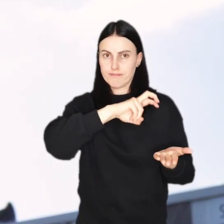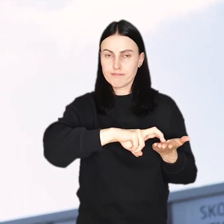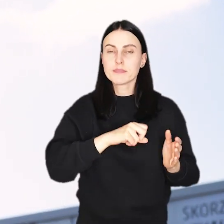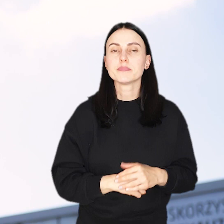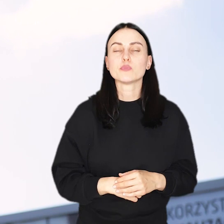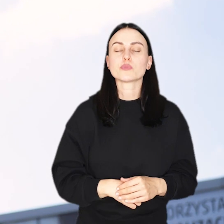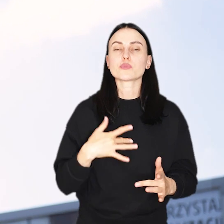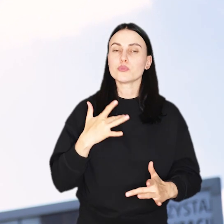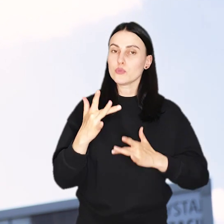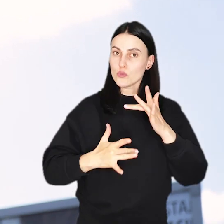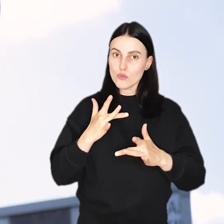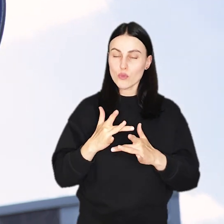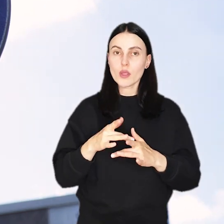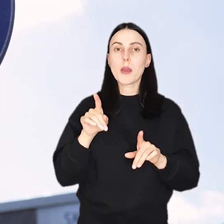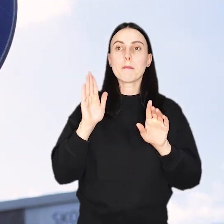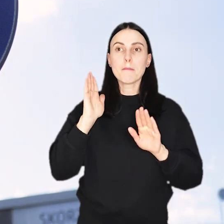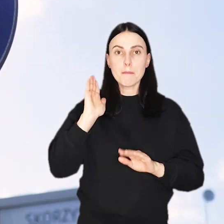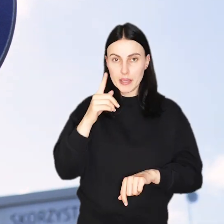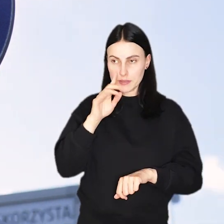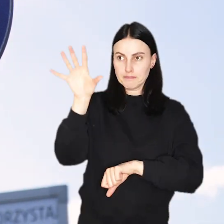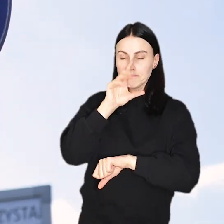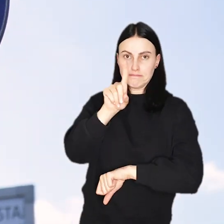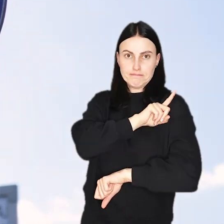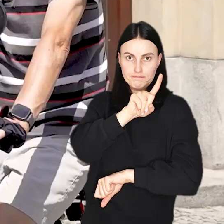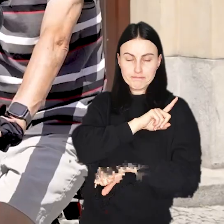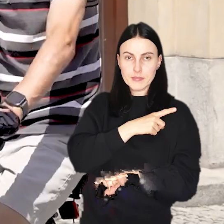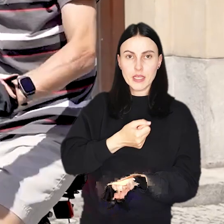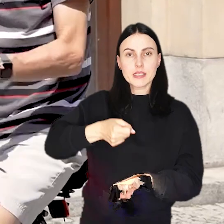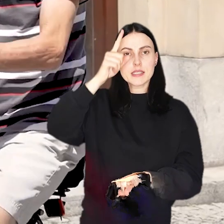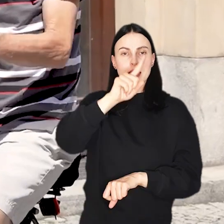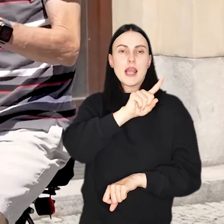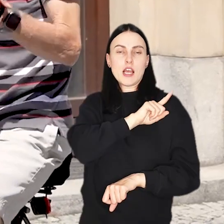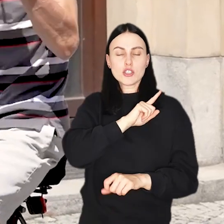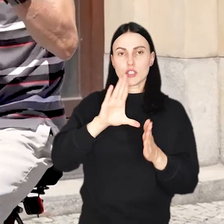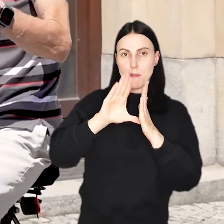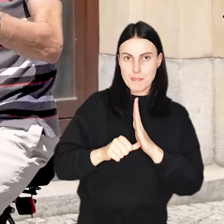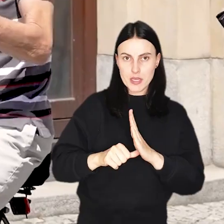Rowerzystom w nowej Slow Zone będą bacznie przyglądać się strażnicy miejscy.